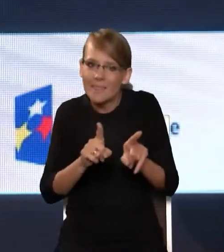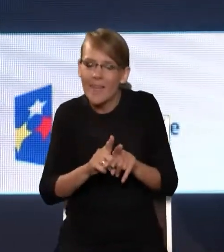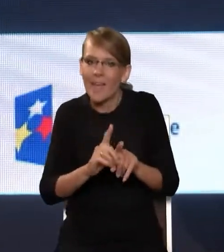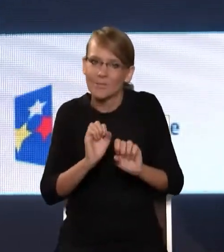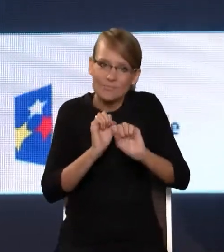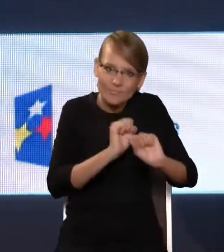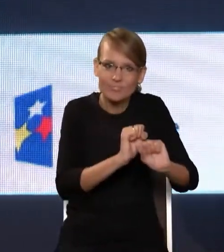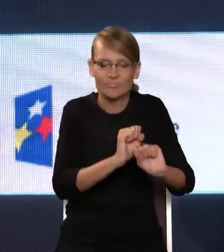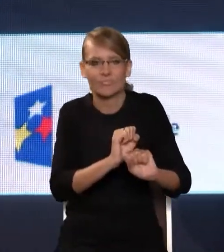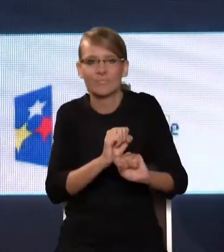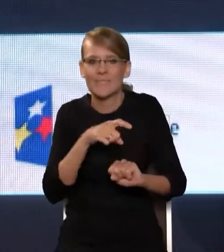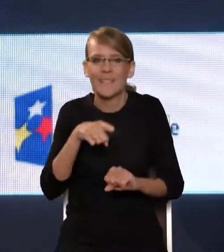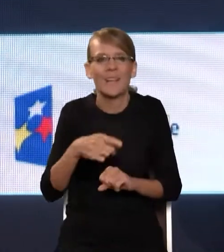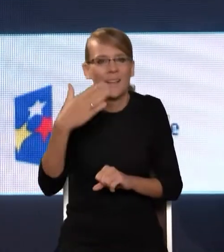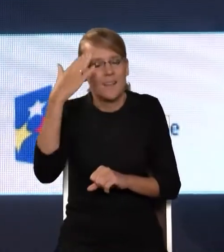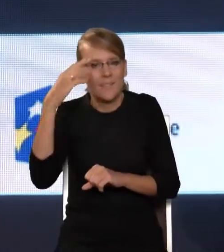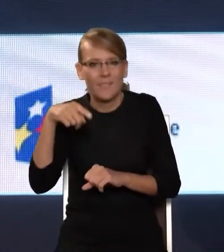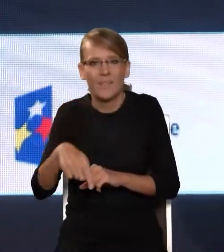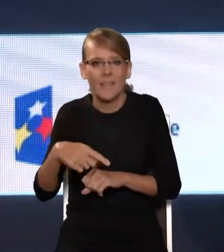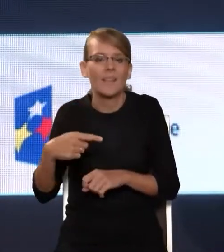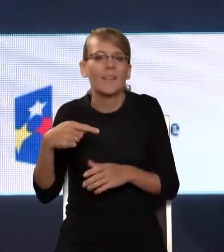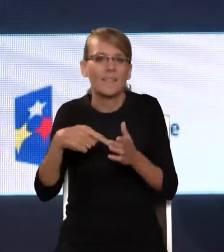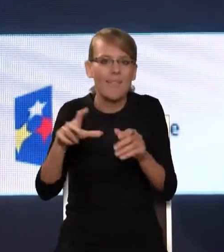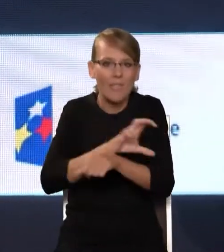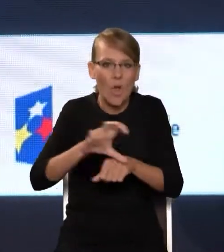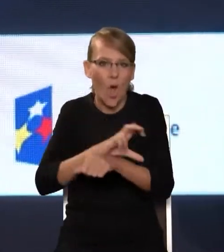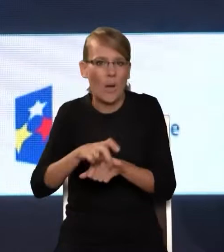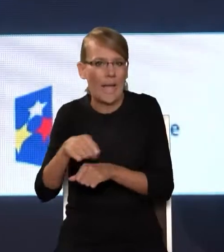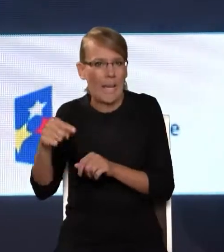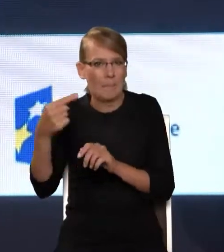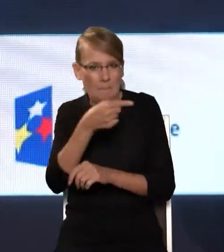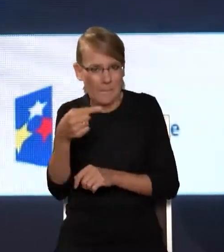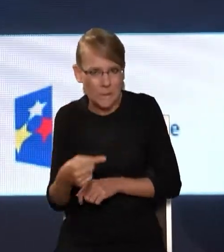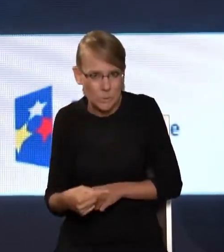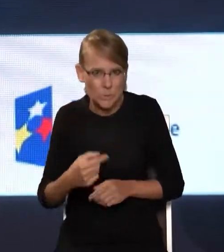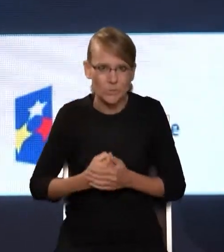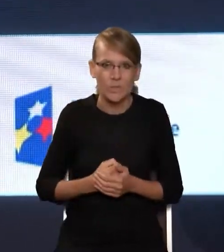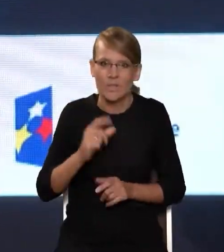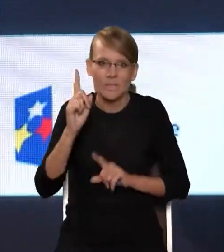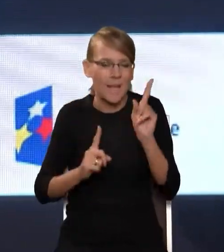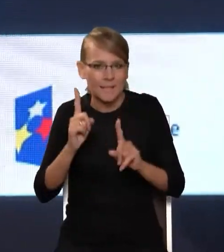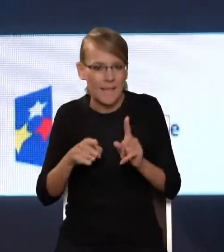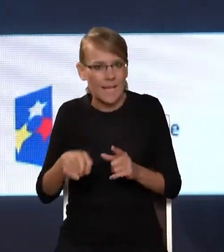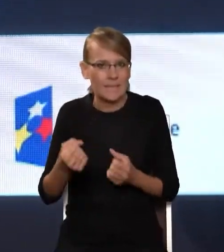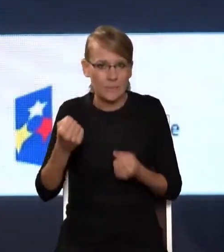janusowym obliczem tej technologii. Czasami to jest atramentowa ciemność moim zdaniem.